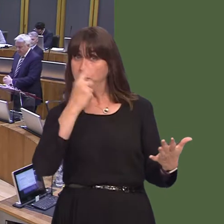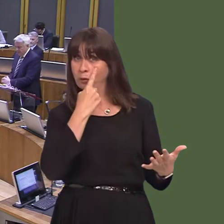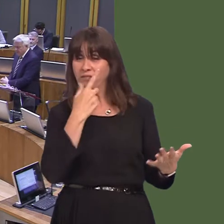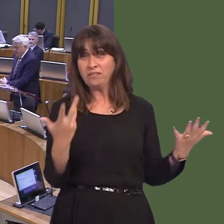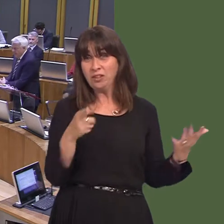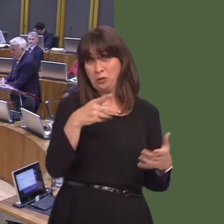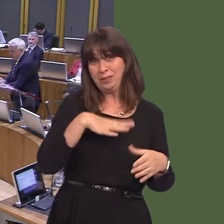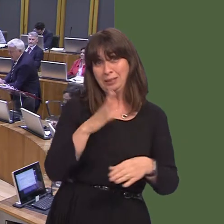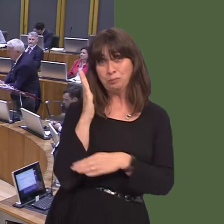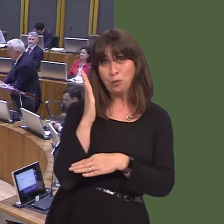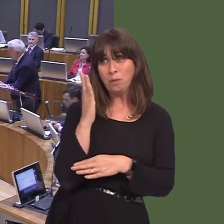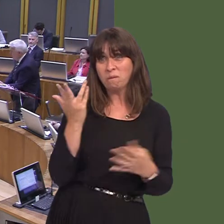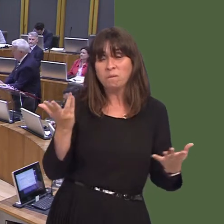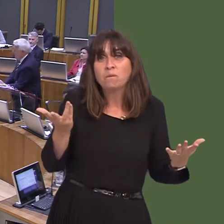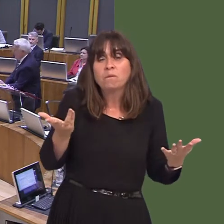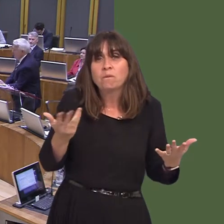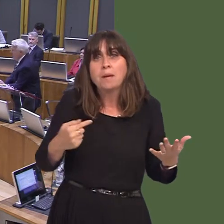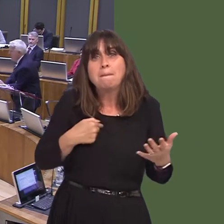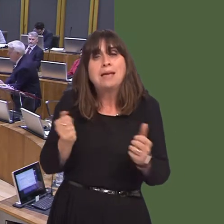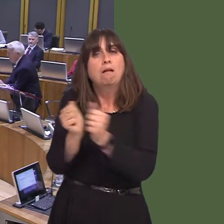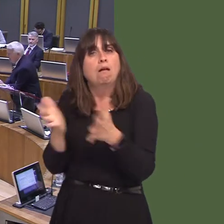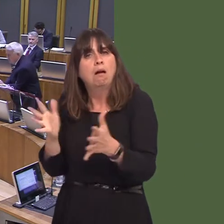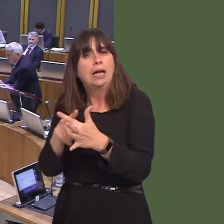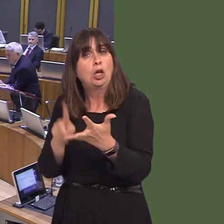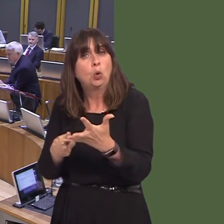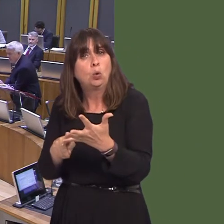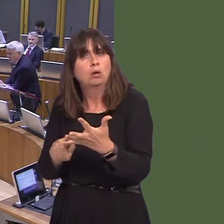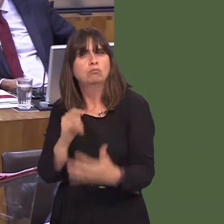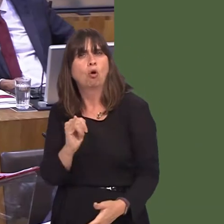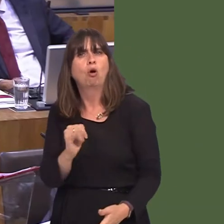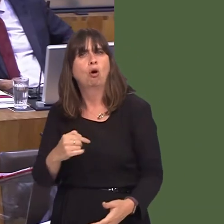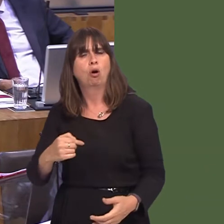show that, somehow, I have opposed membership of the EEAóI have not, nor has the Governmentósecondly,